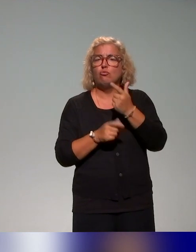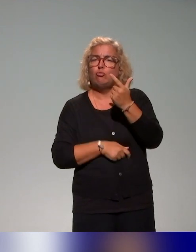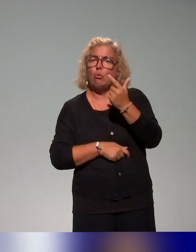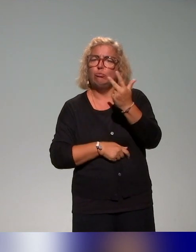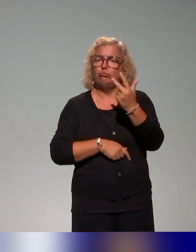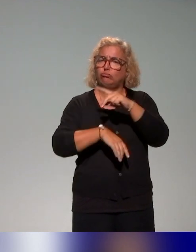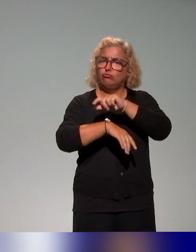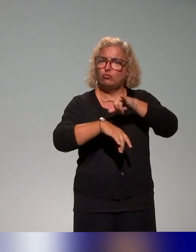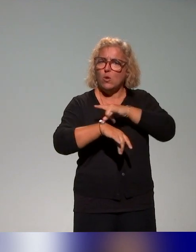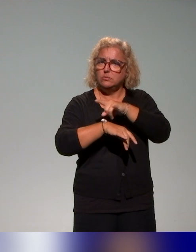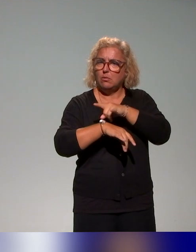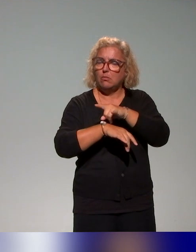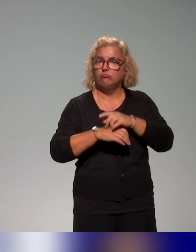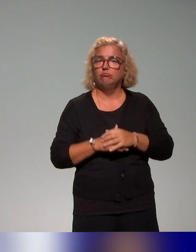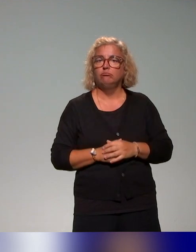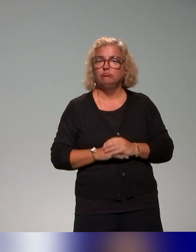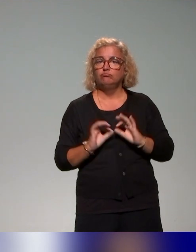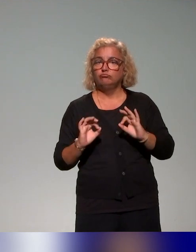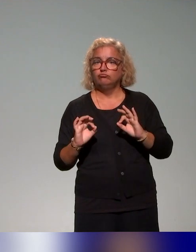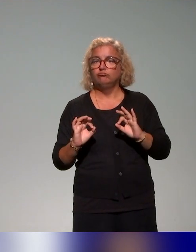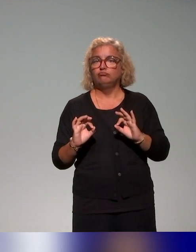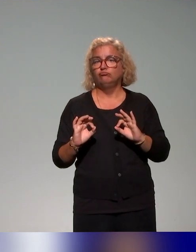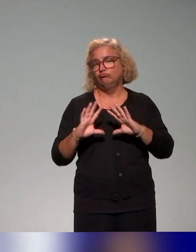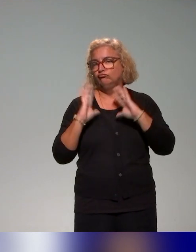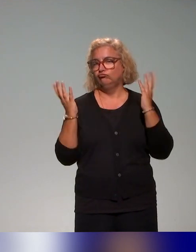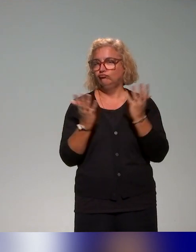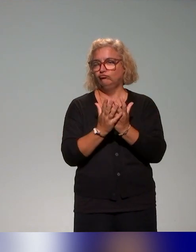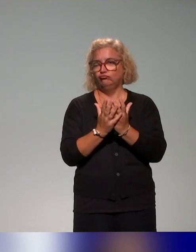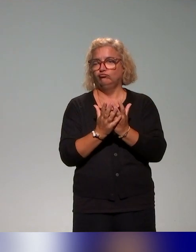et c'est ce qu'on a pu recenser en grand nombre dans les actions